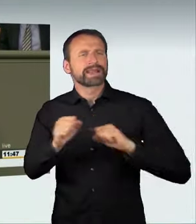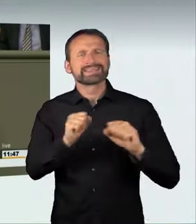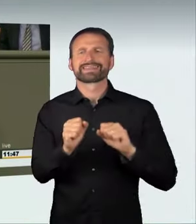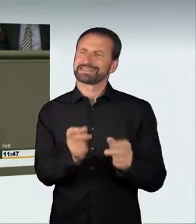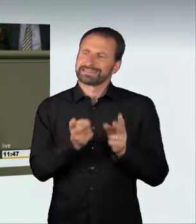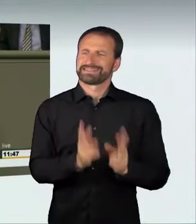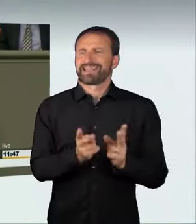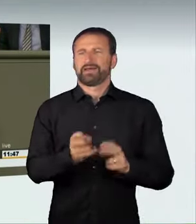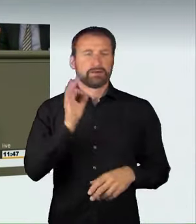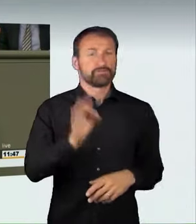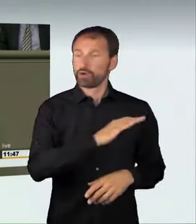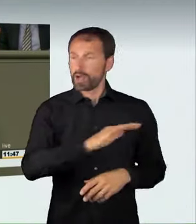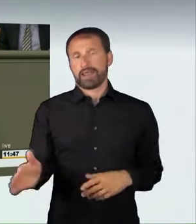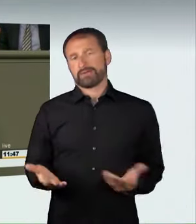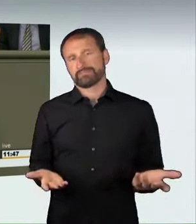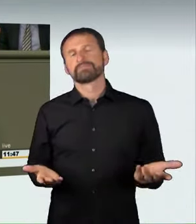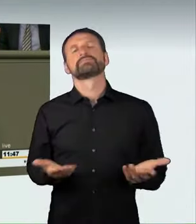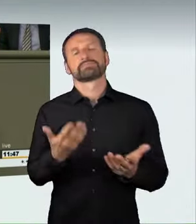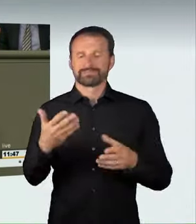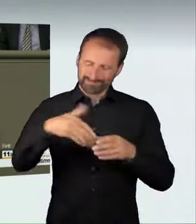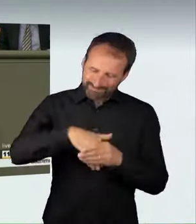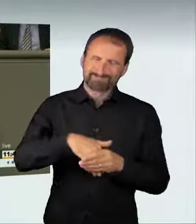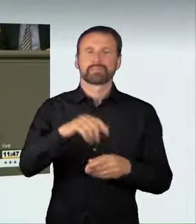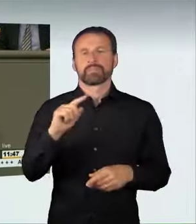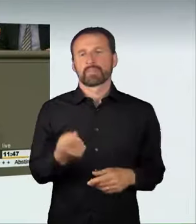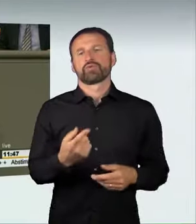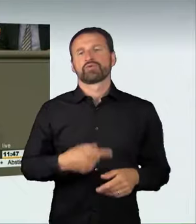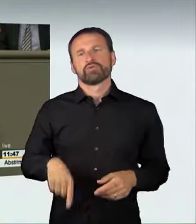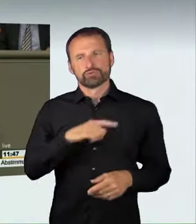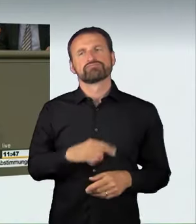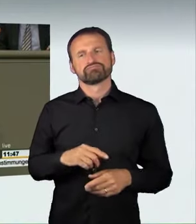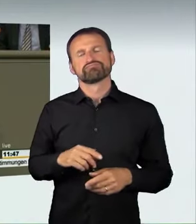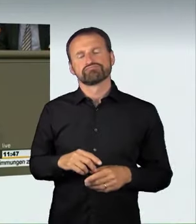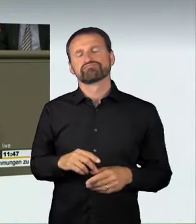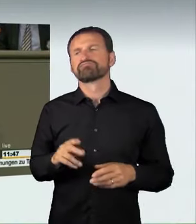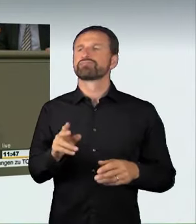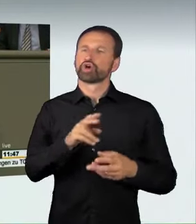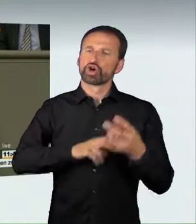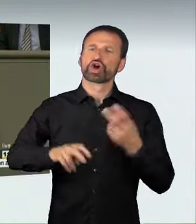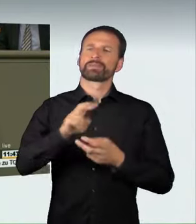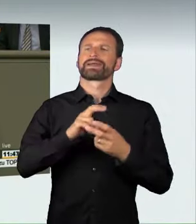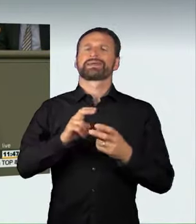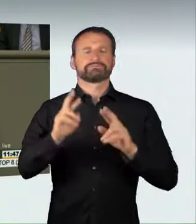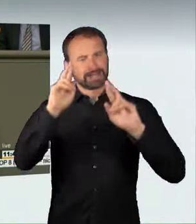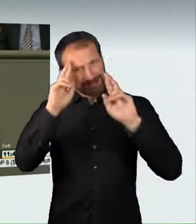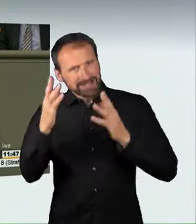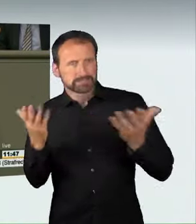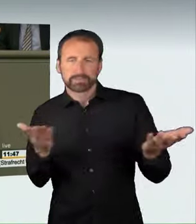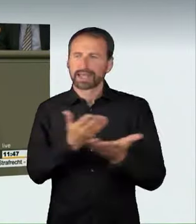Dazu gehört, dass wir einen respektvollen Umgang, Rücksicht